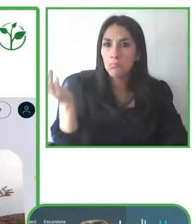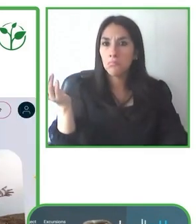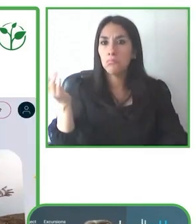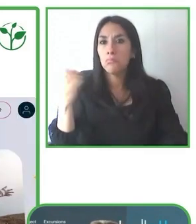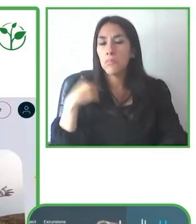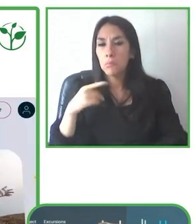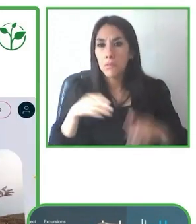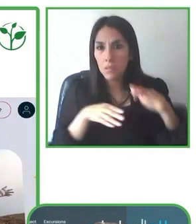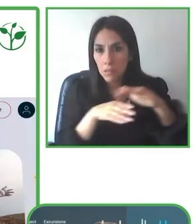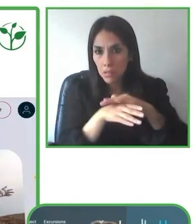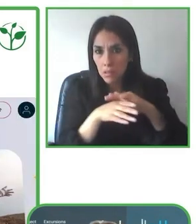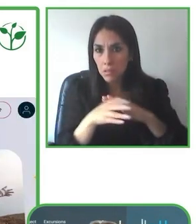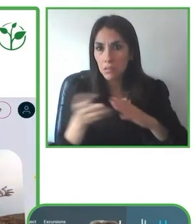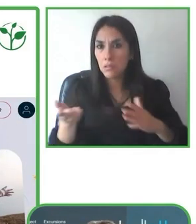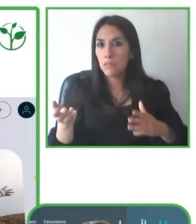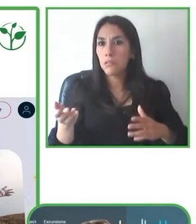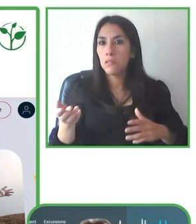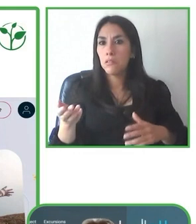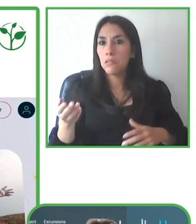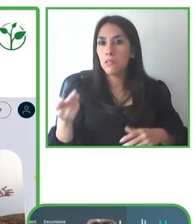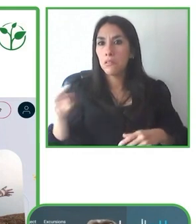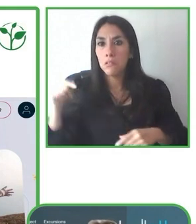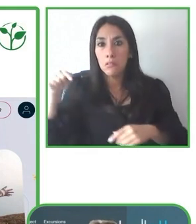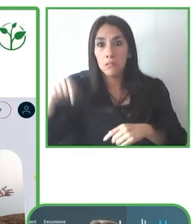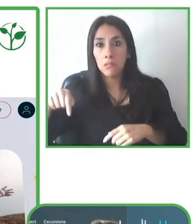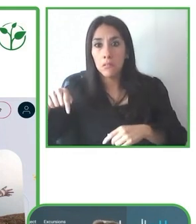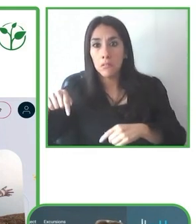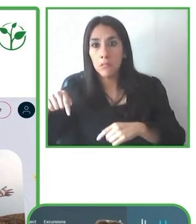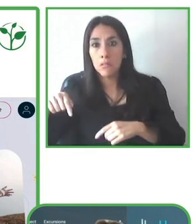y no vamos con esta silla de rueda que ustedes pueden ver aquí, que es una silla de